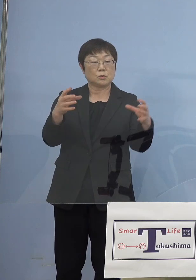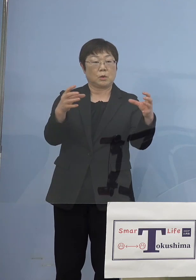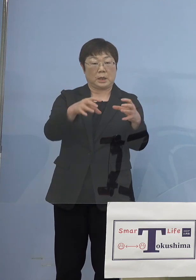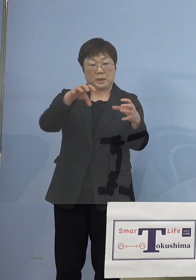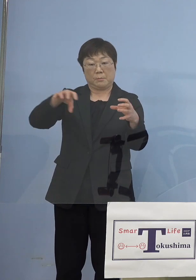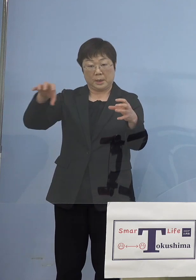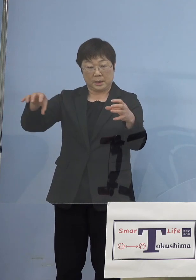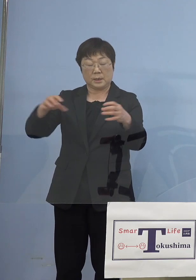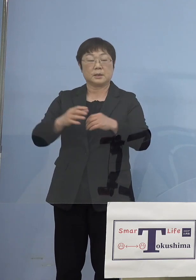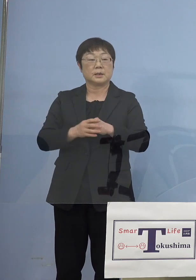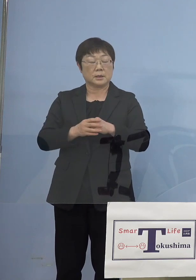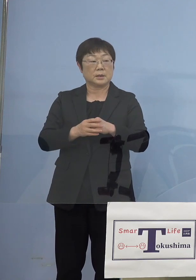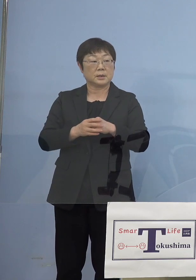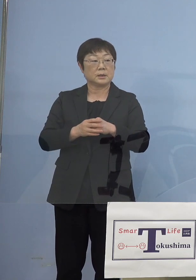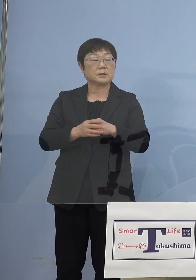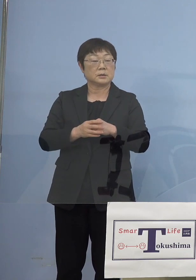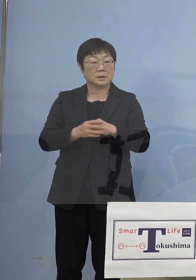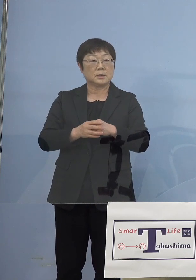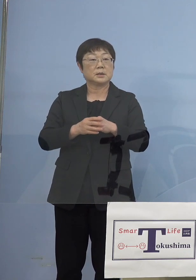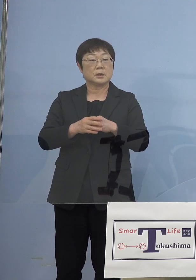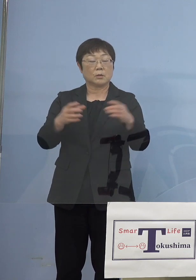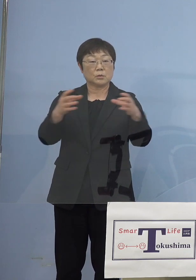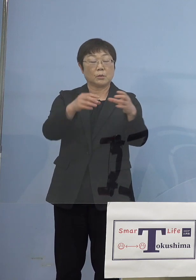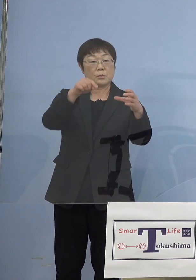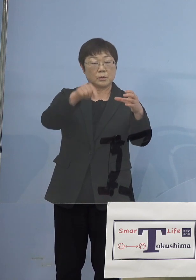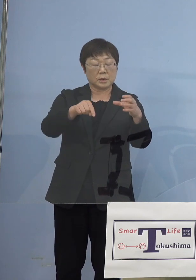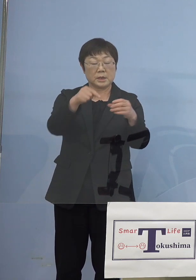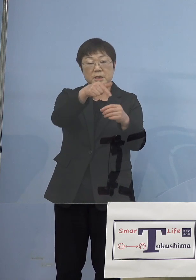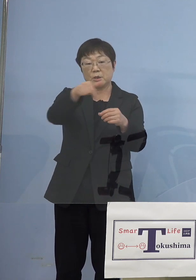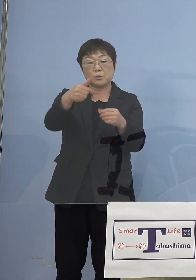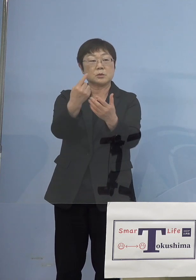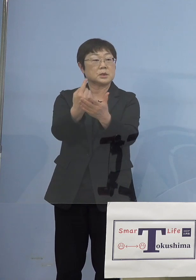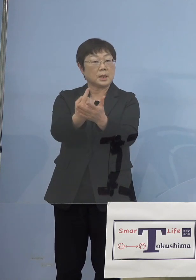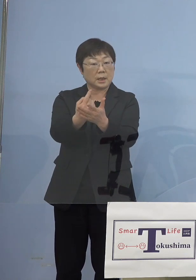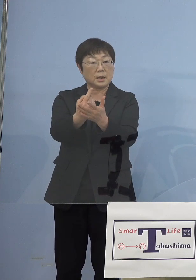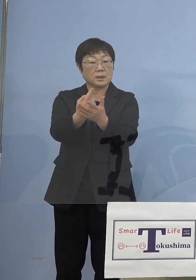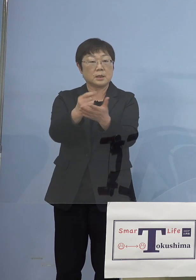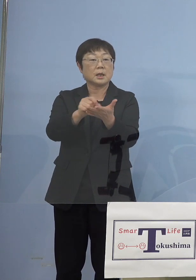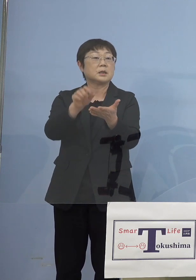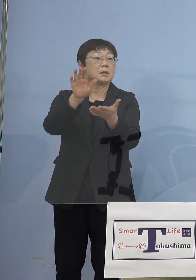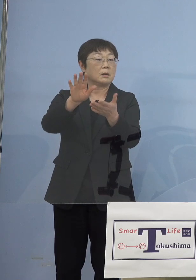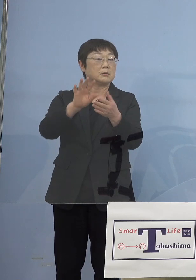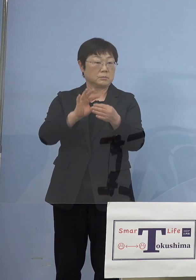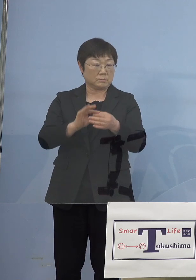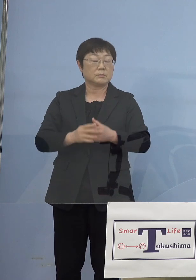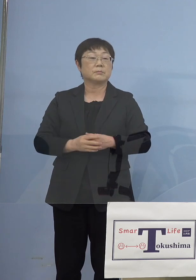例えば大きな塊なのに、そのうちの 一部だけと書いてるのは例えば